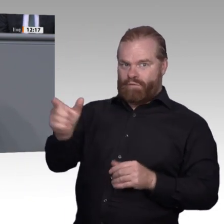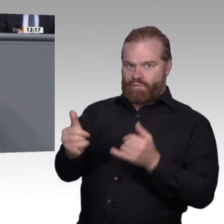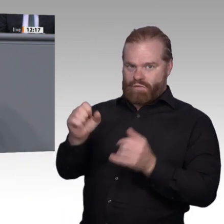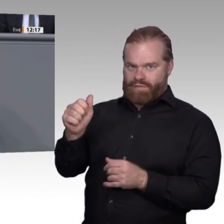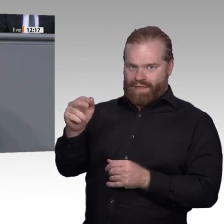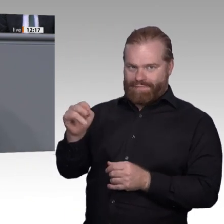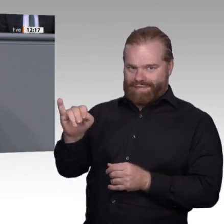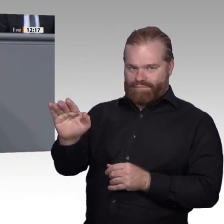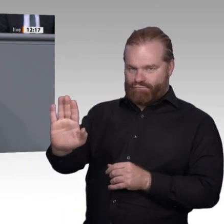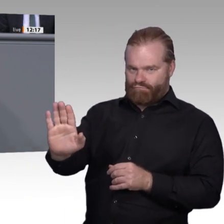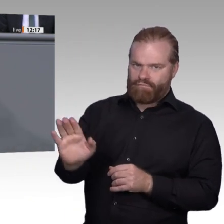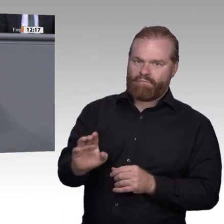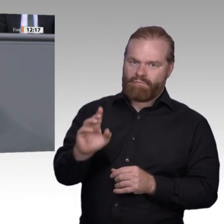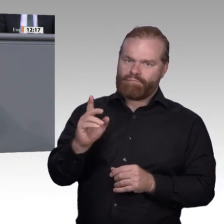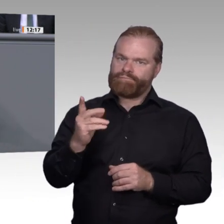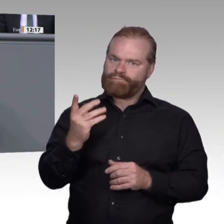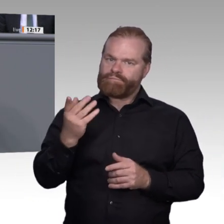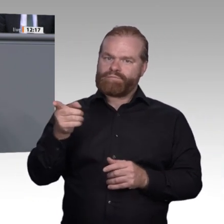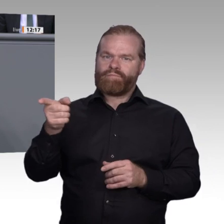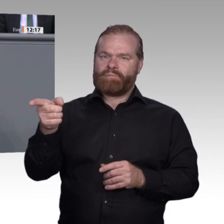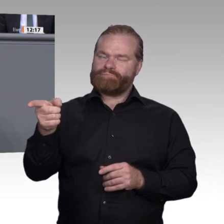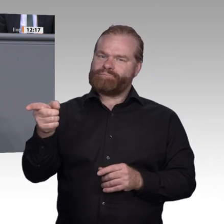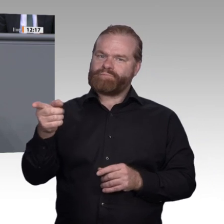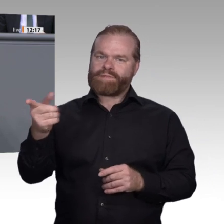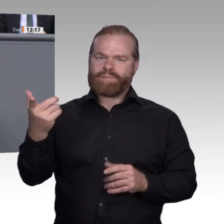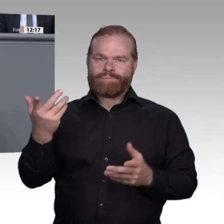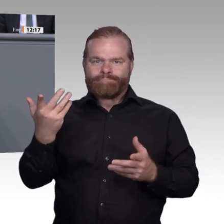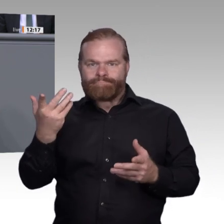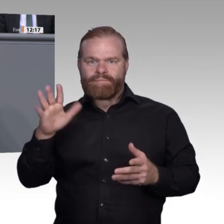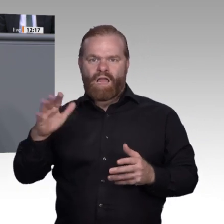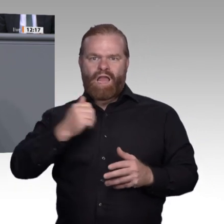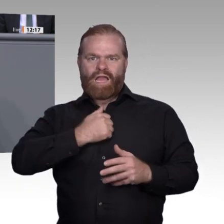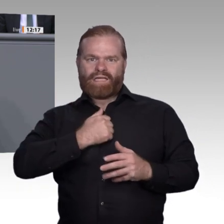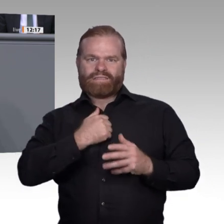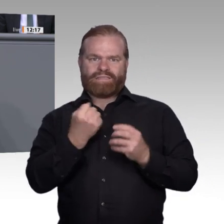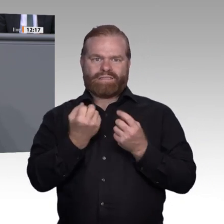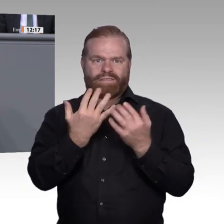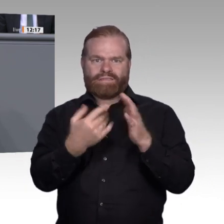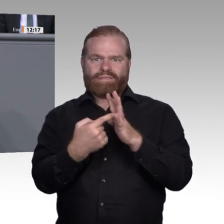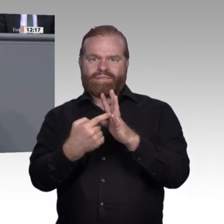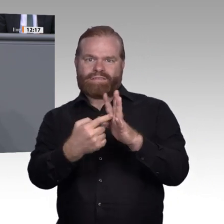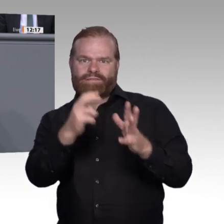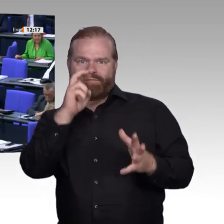nicht schüren, wir hätten mehr Innovationsfreude in diesem Lande, ein positives Framing,